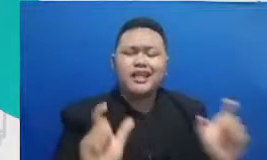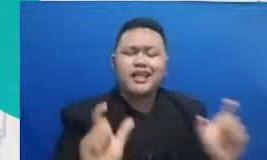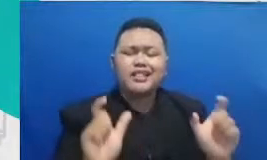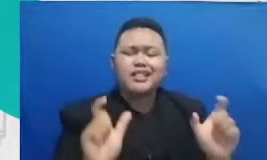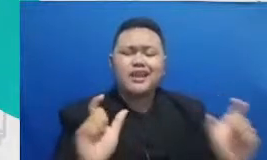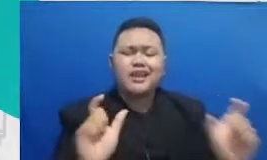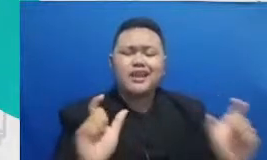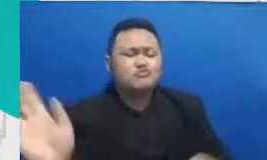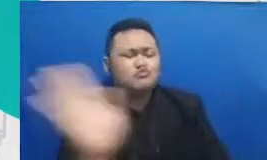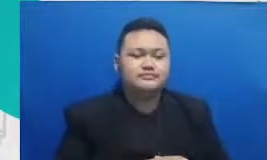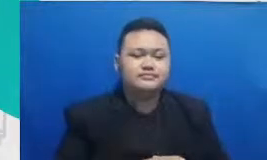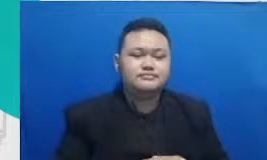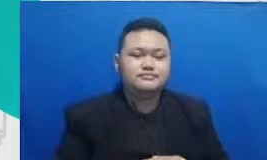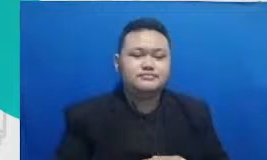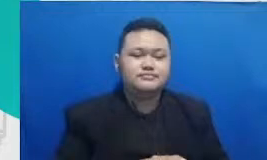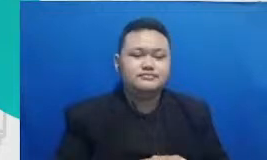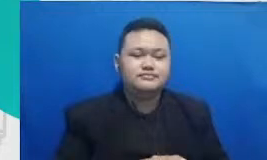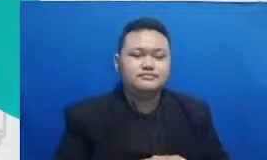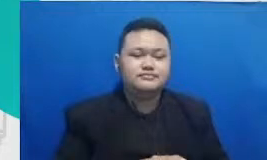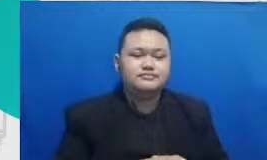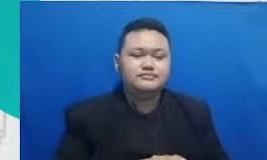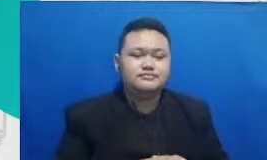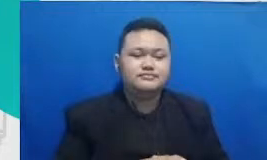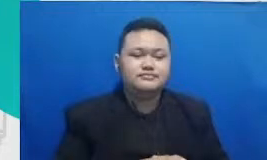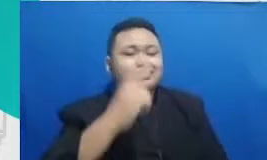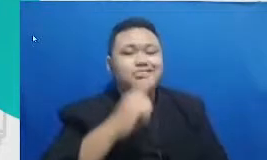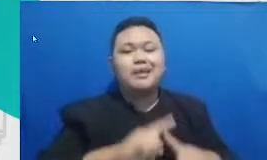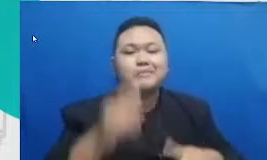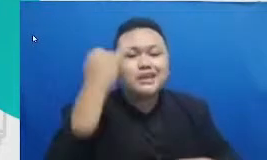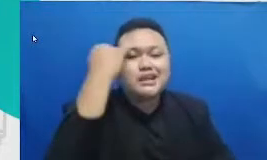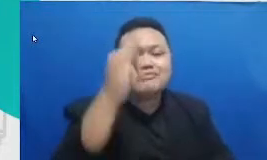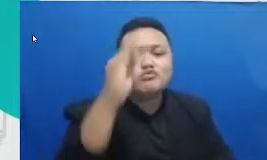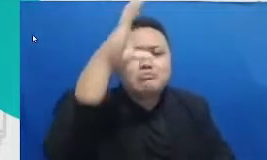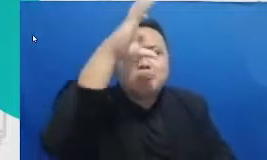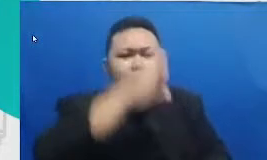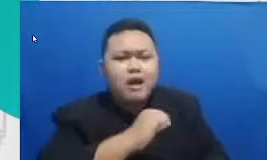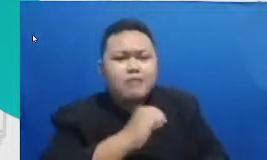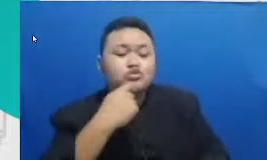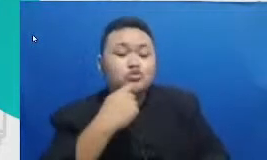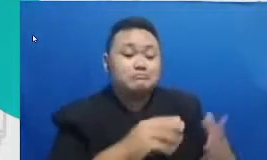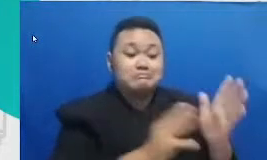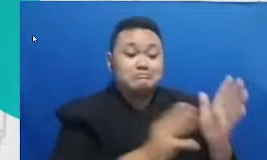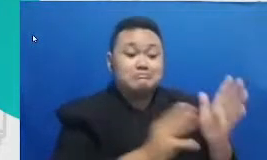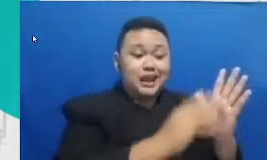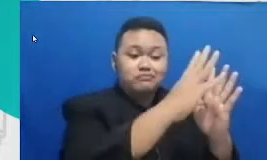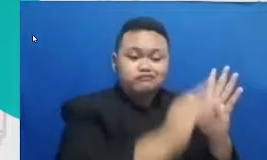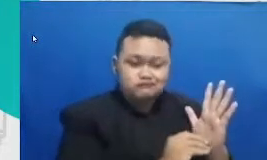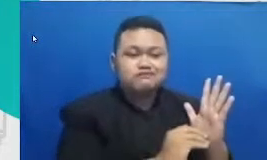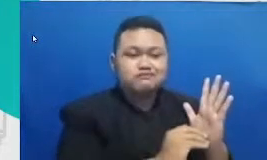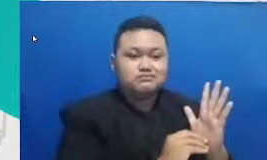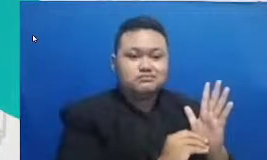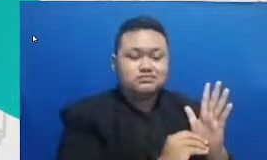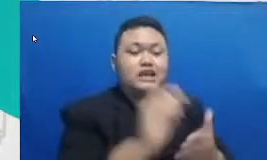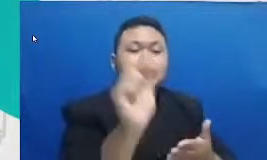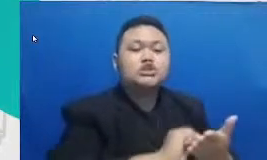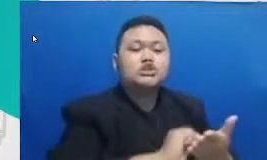untuk memahami dan menuntaskan persoalan sekolah perlu terus membuka diri pada perubahan gue jangan